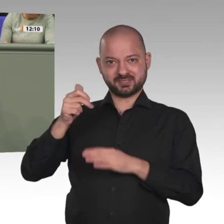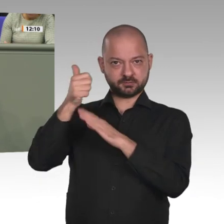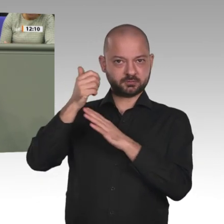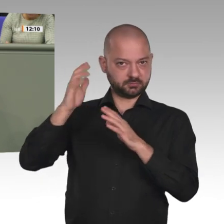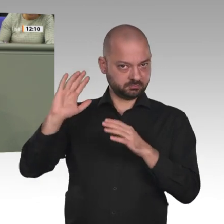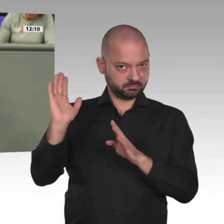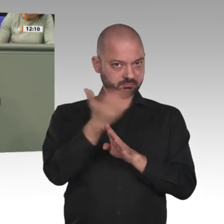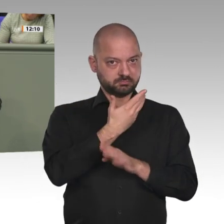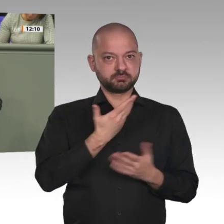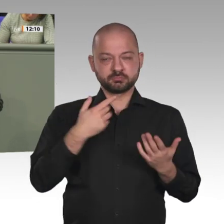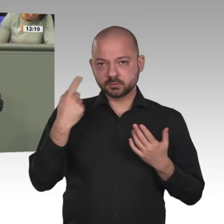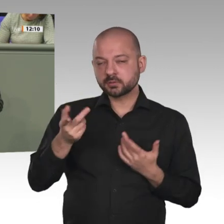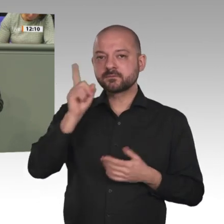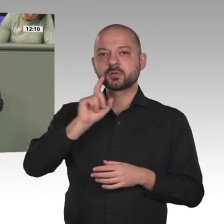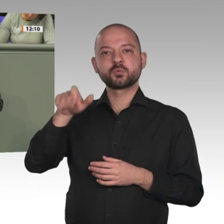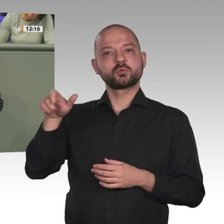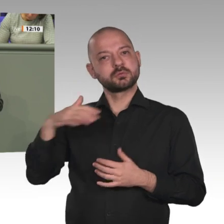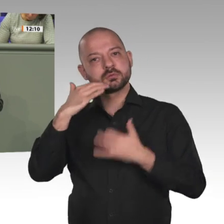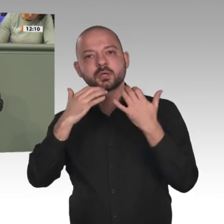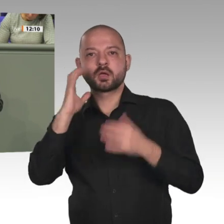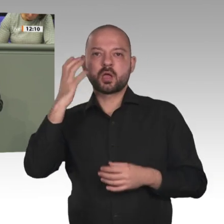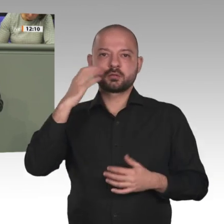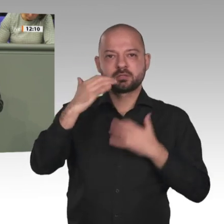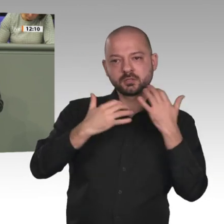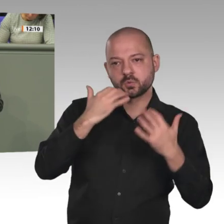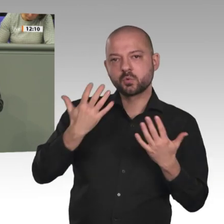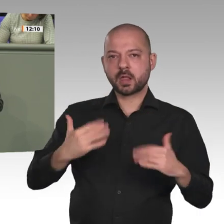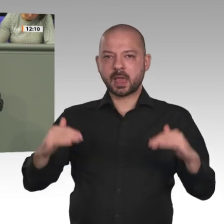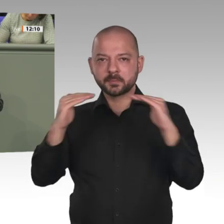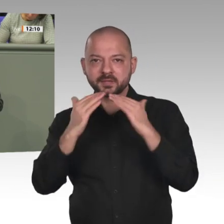Die Linken wollen den Militäreinsatz beenden und eine Kooperation mit der Übergangsregierung